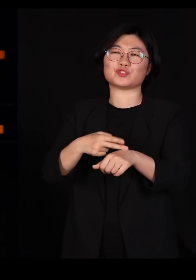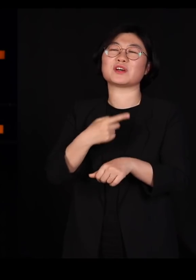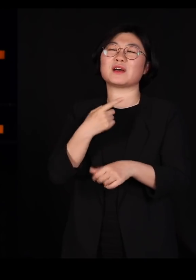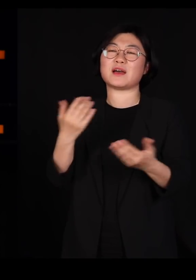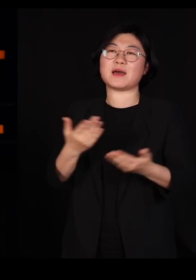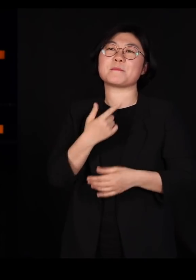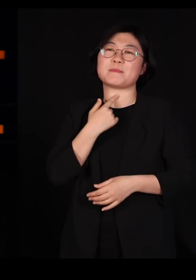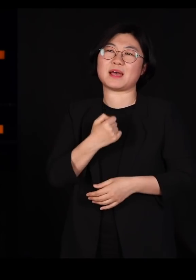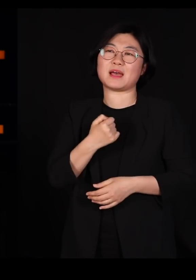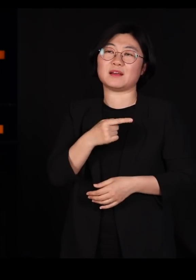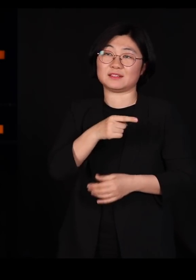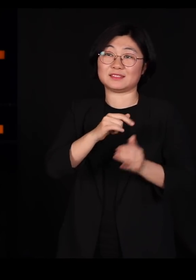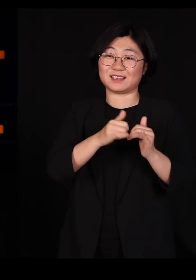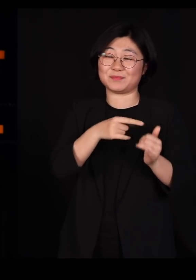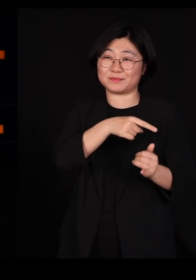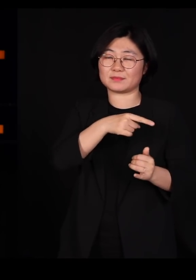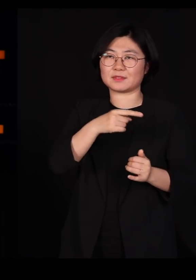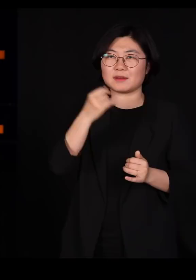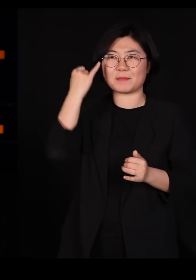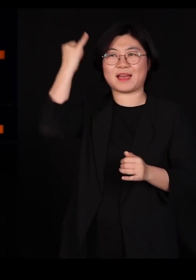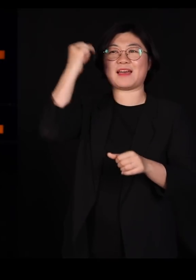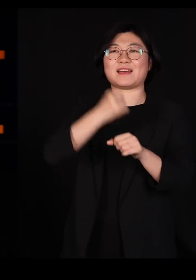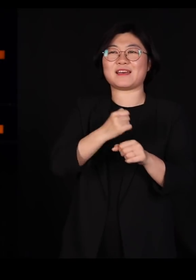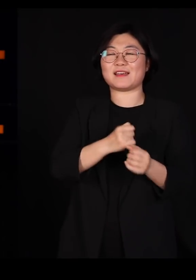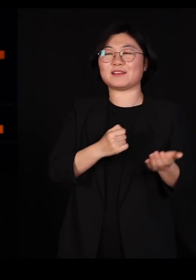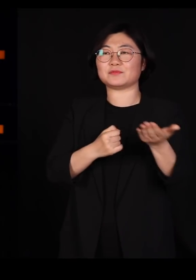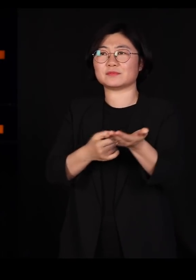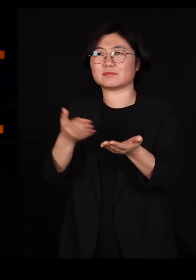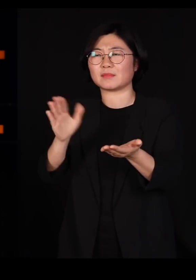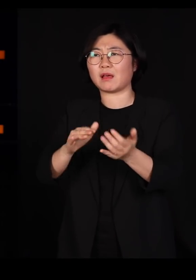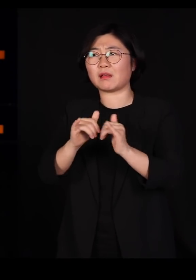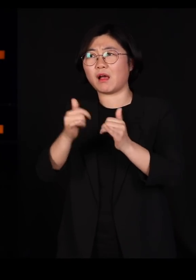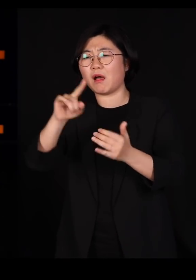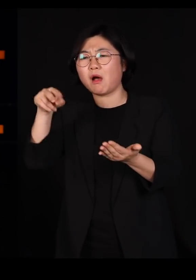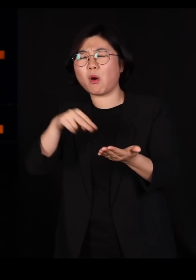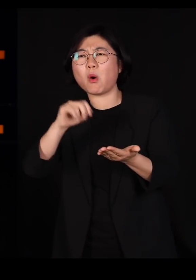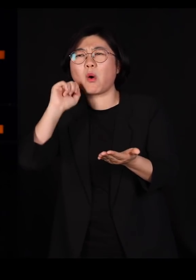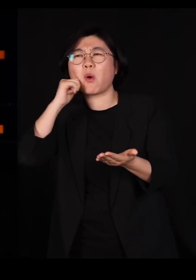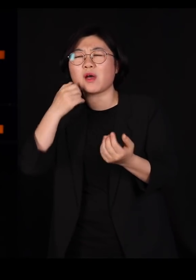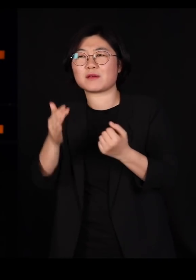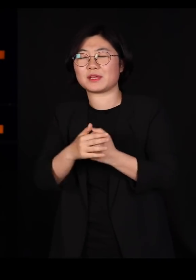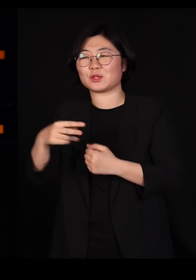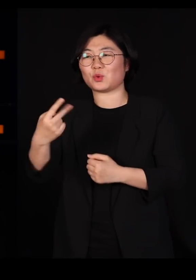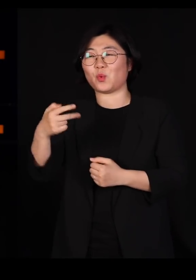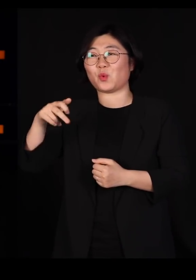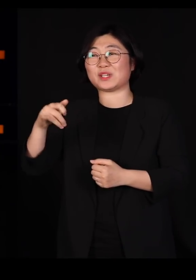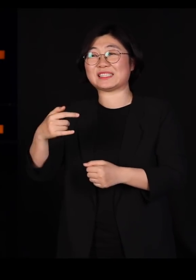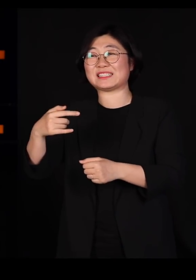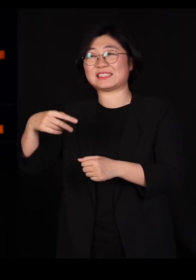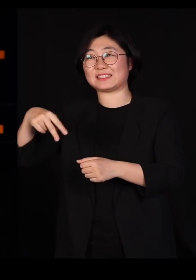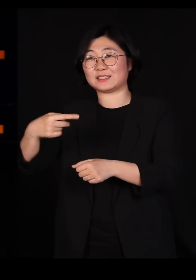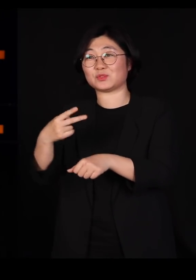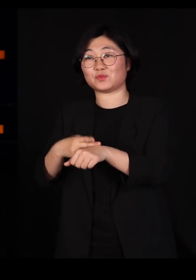그분의 아이디어를 일반인들이 알아듣기 쉽게 책을 쓰신 분이 도킨스고요